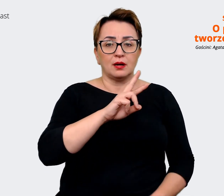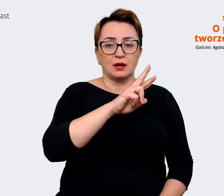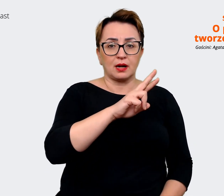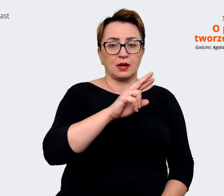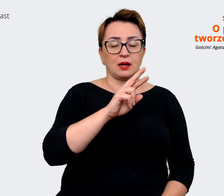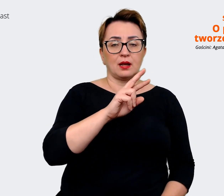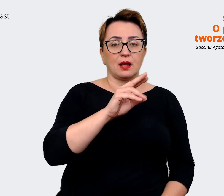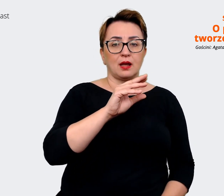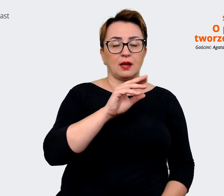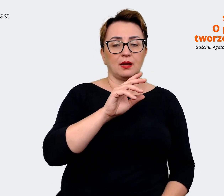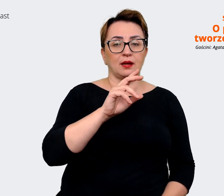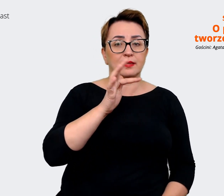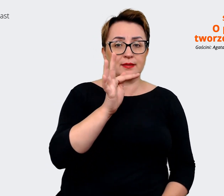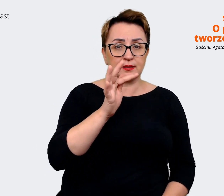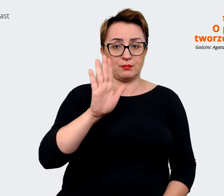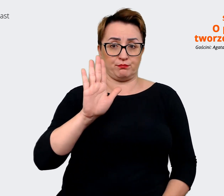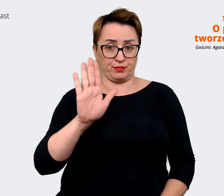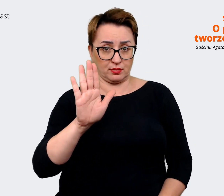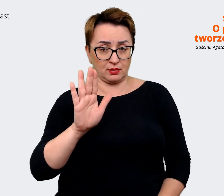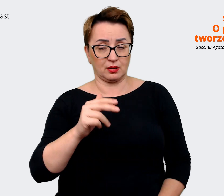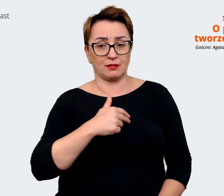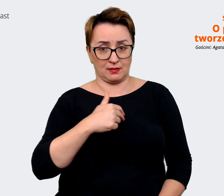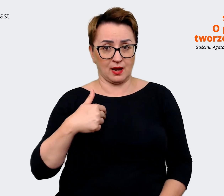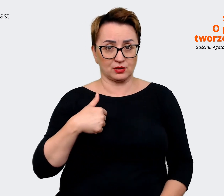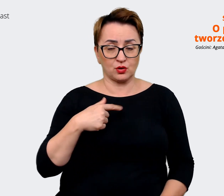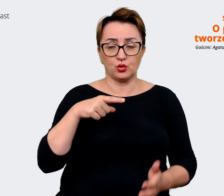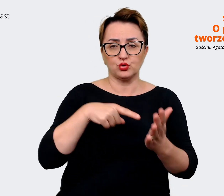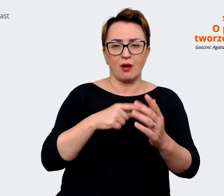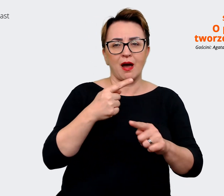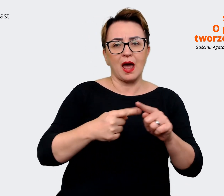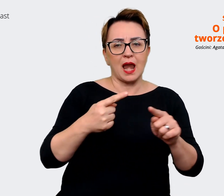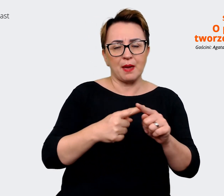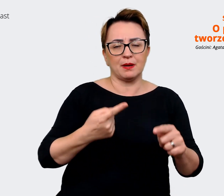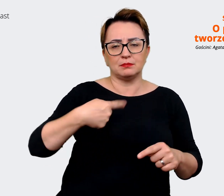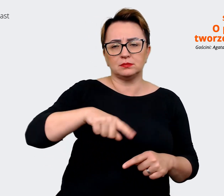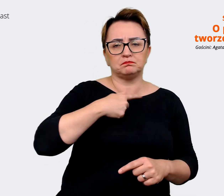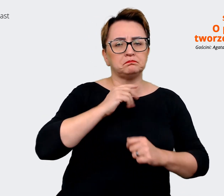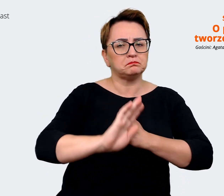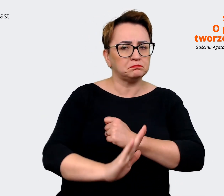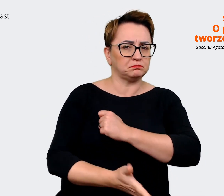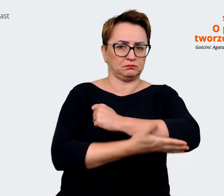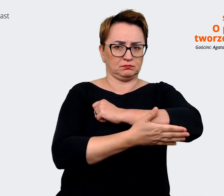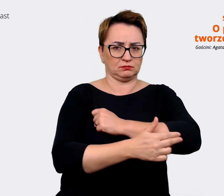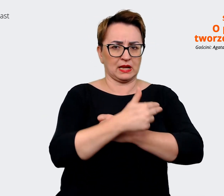eRTeBisy nasze, to są takim elementem, na którym w dużej mierze opieramy nasz przekaz komunikacyjny.